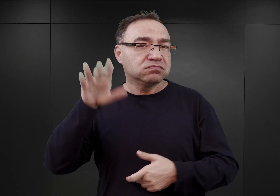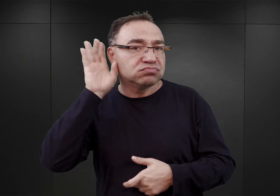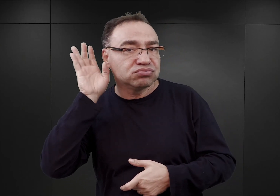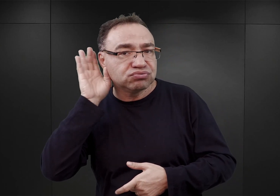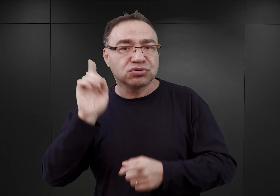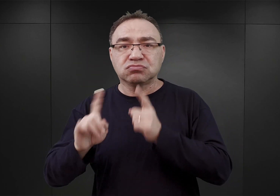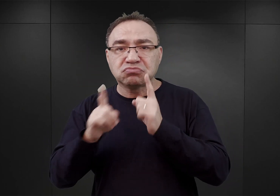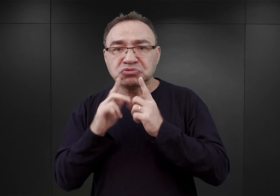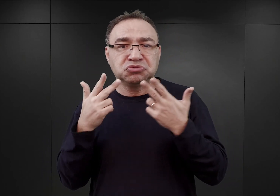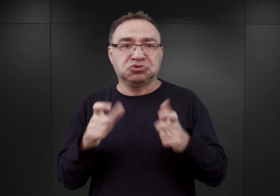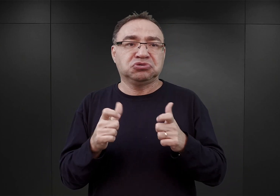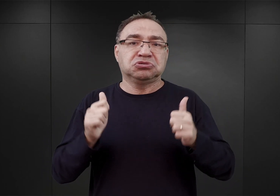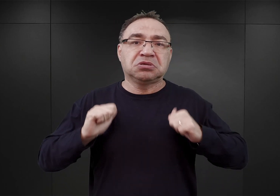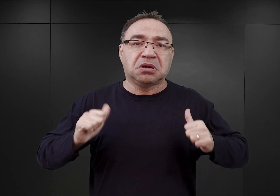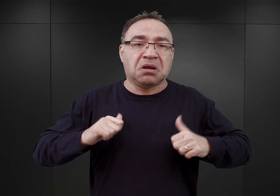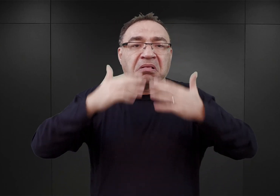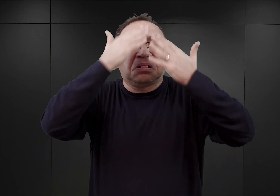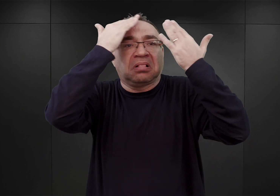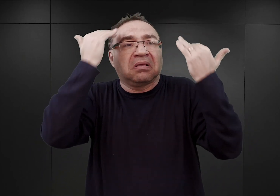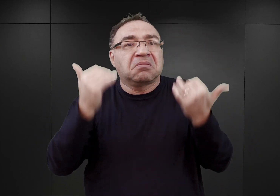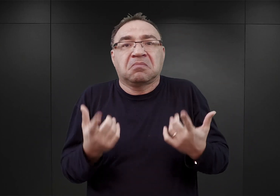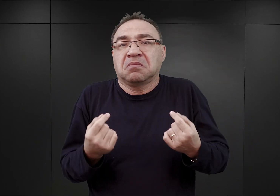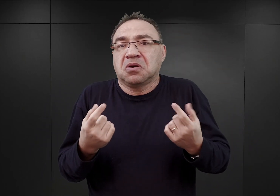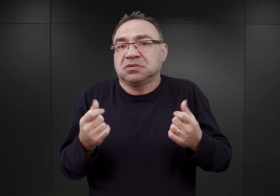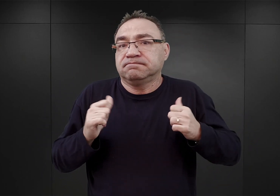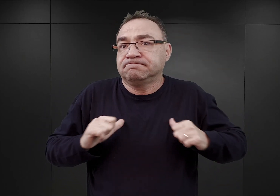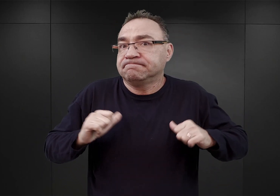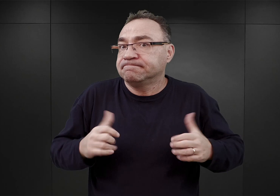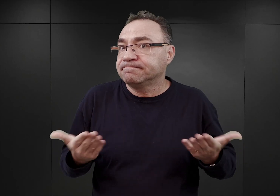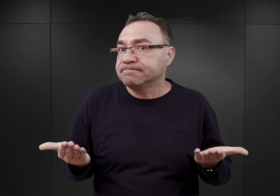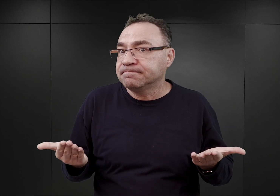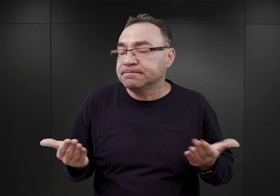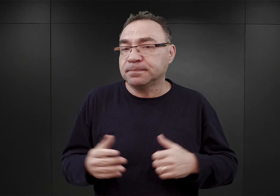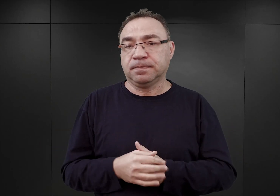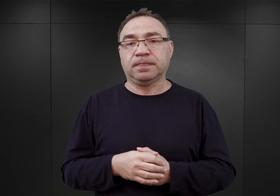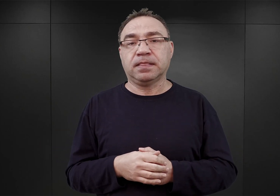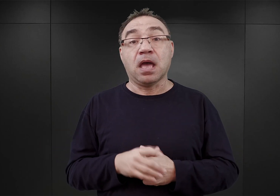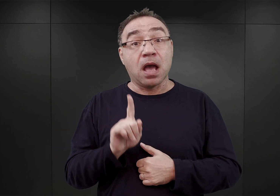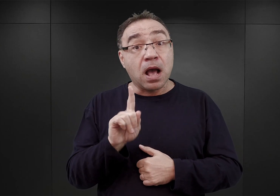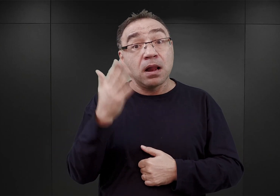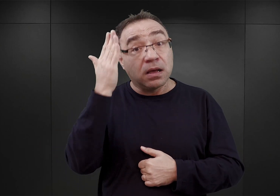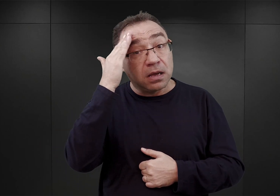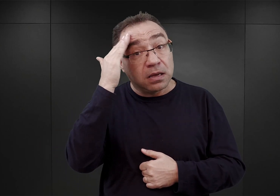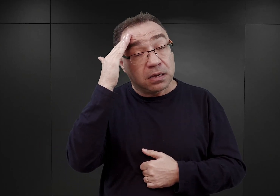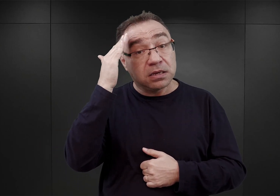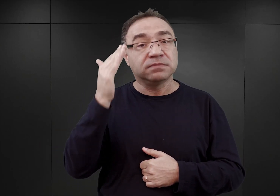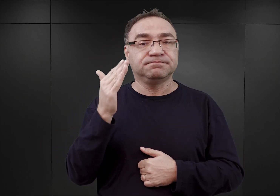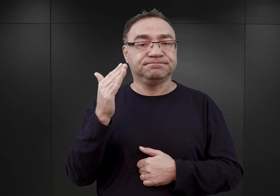Czekali, sami nie wiedzieli właściwie na co. Jednocześnie z drugiej strony wiemy, że do obozu Auschwitz